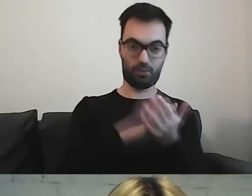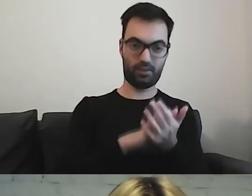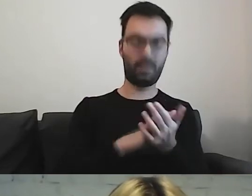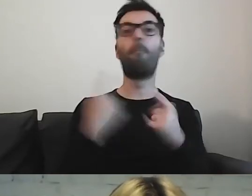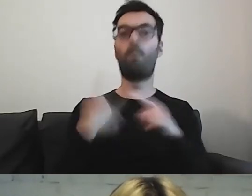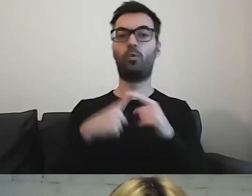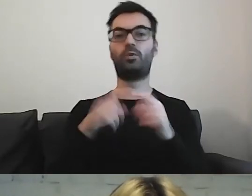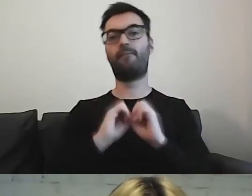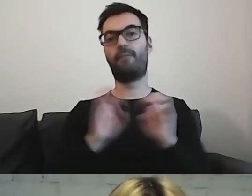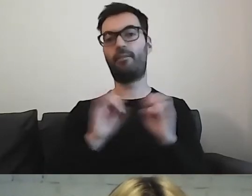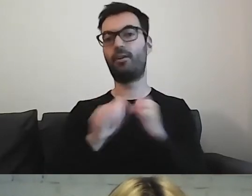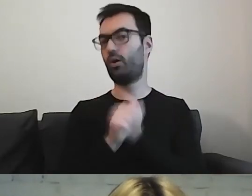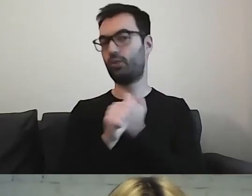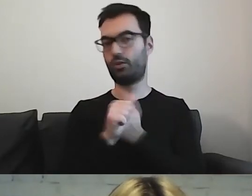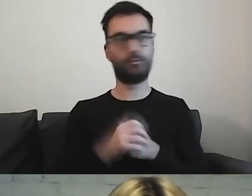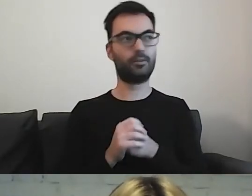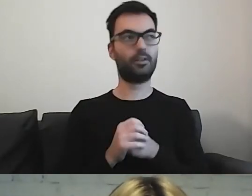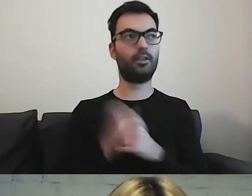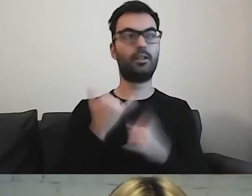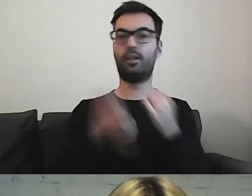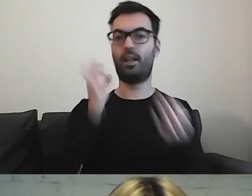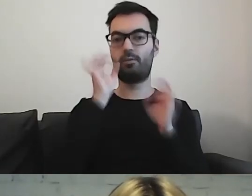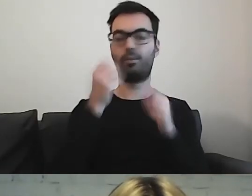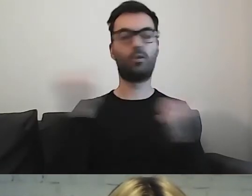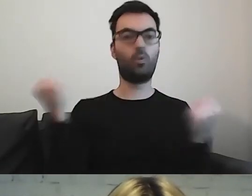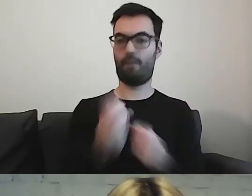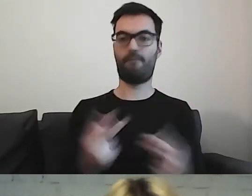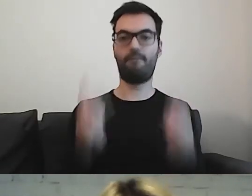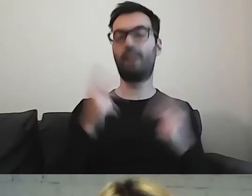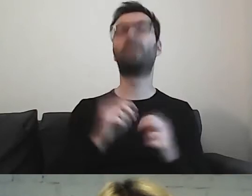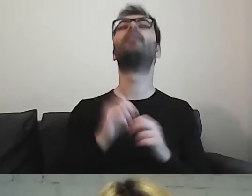Jeżeli to ważna informacja, to można powtarzać.